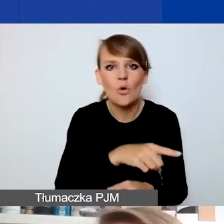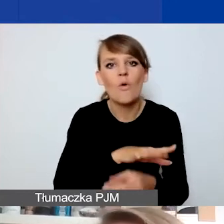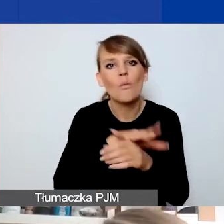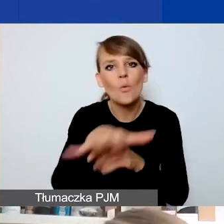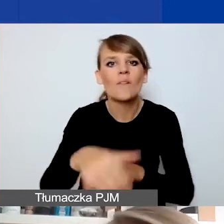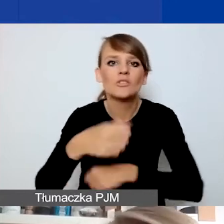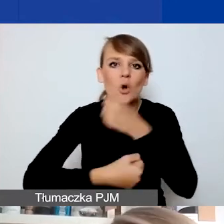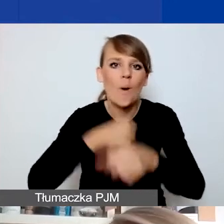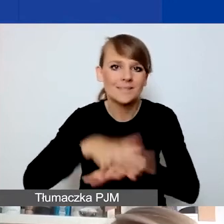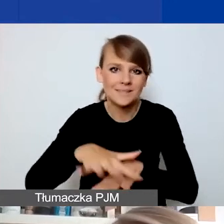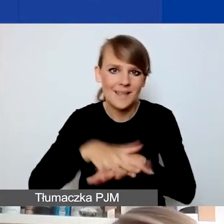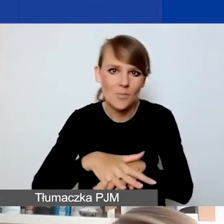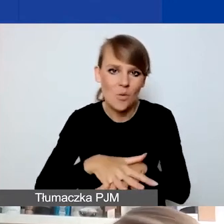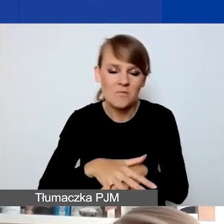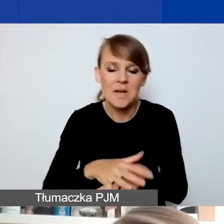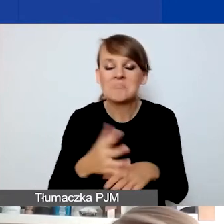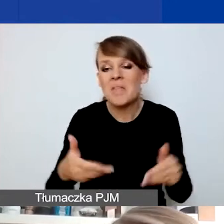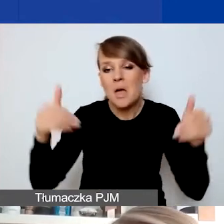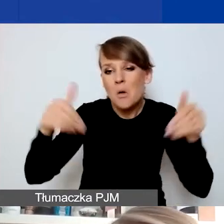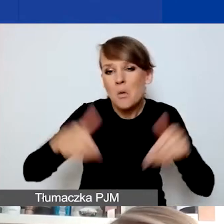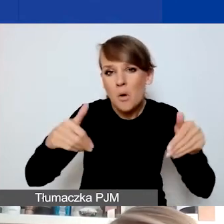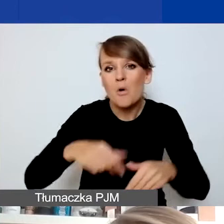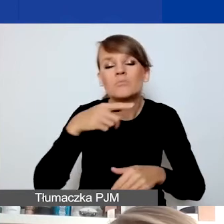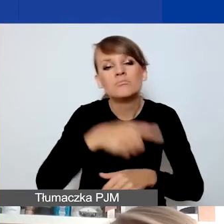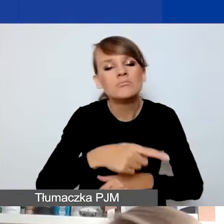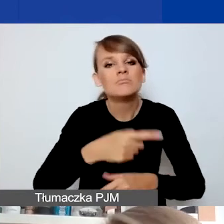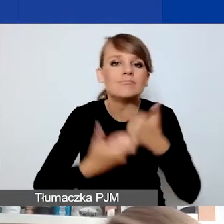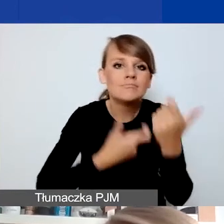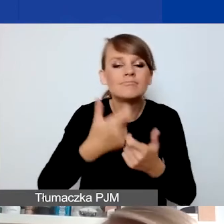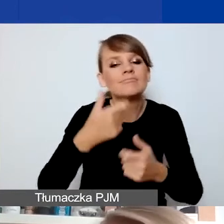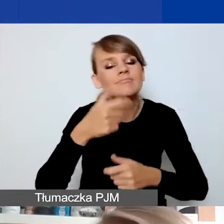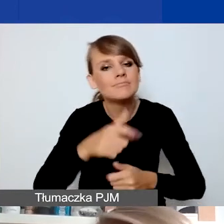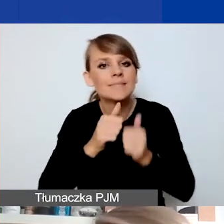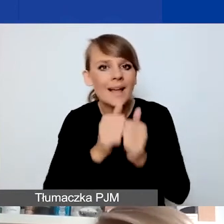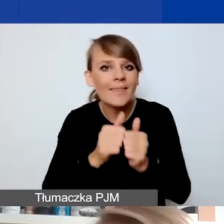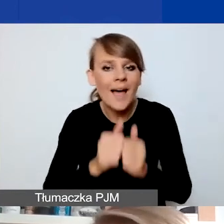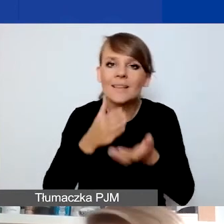Może być tak, że realizując działanie interwencyjne, wy jako organizacja czy wasza społeczność